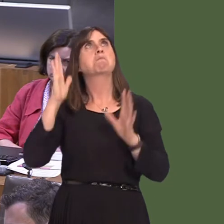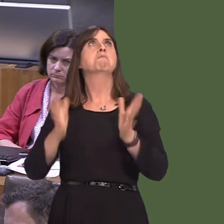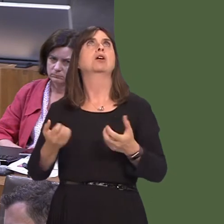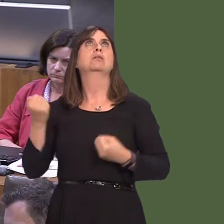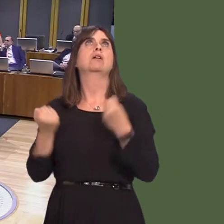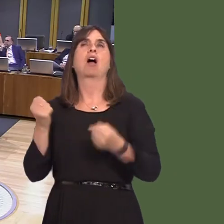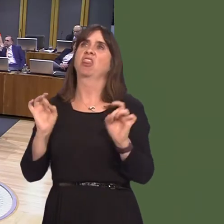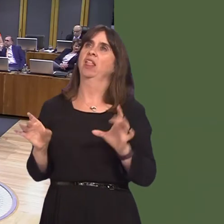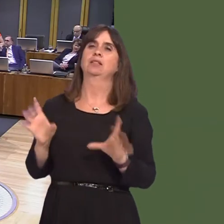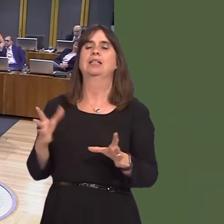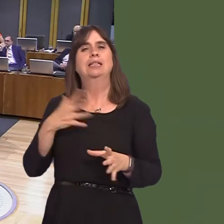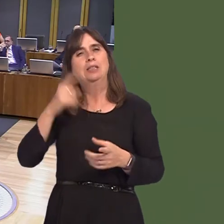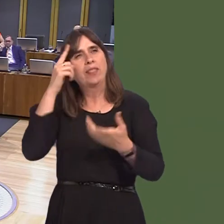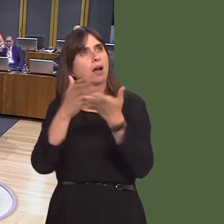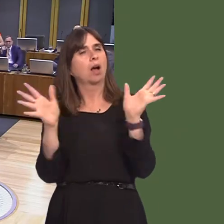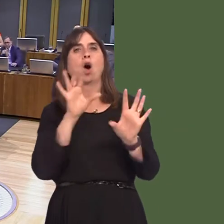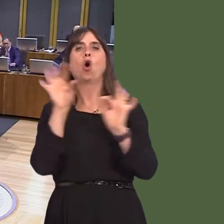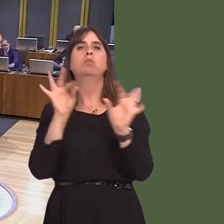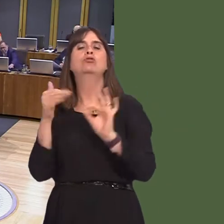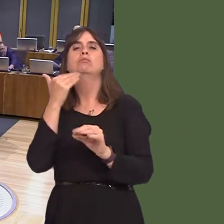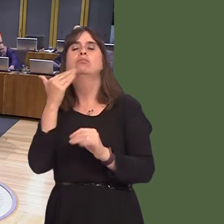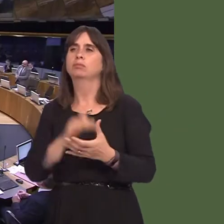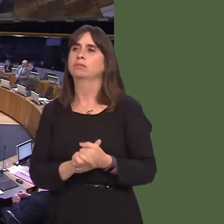car. Simon Thomas AM: One of the reasons that Cardiff